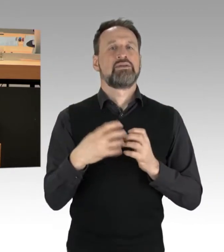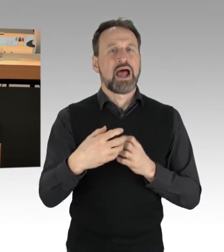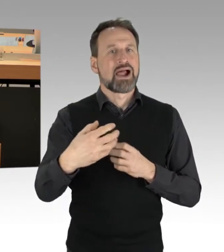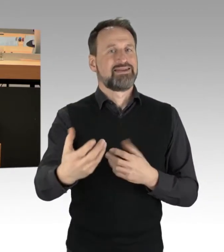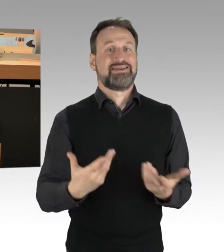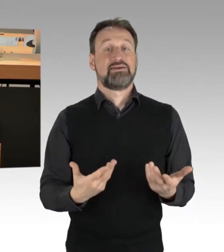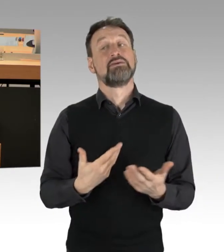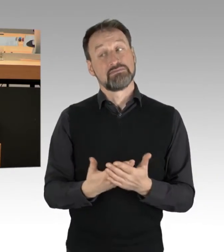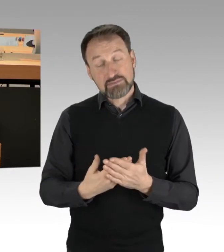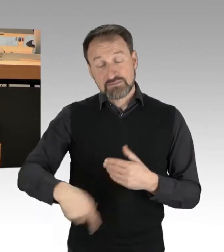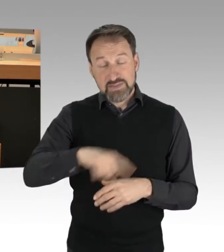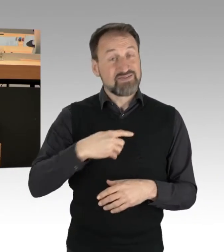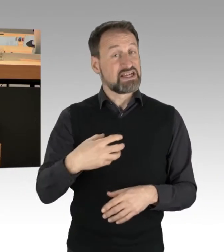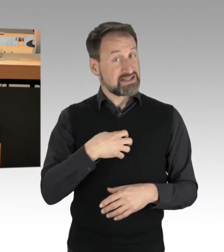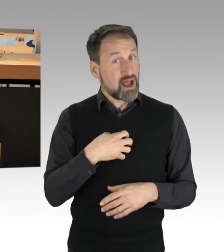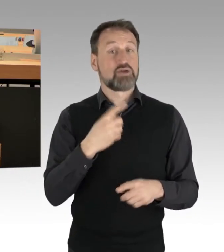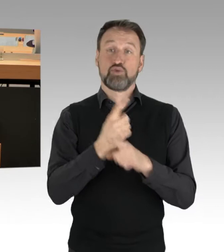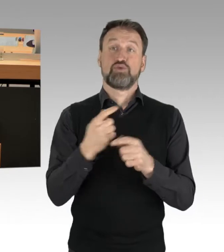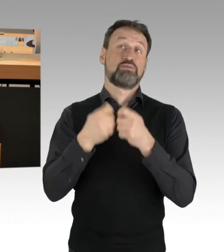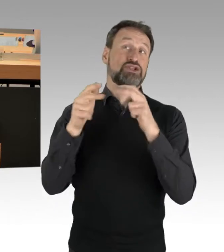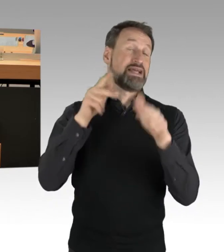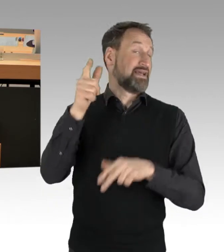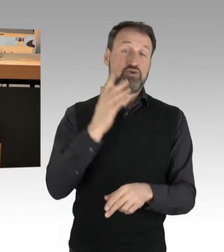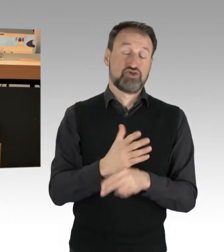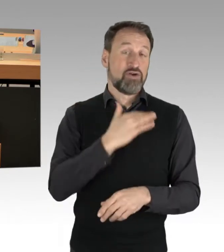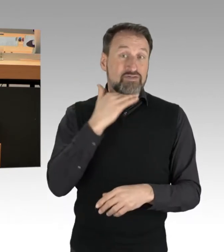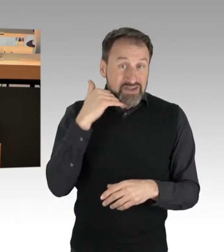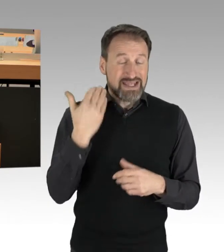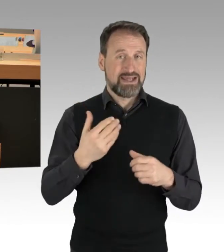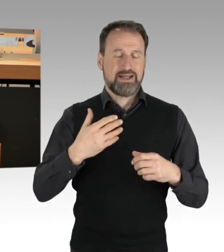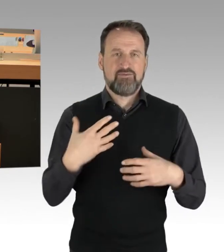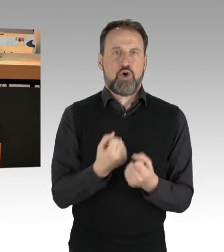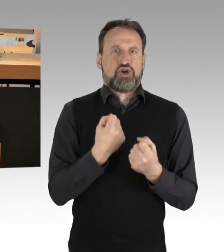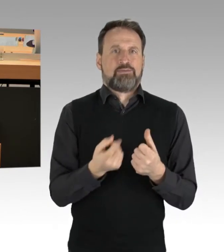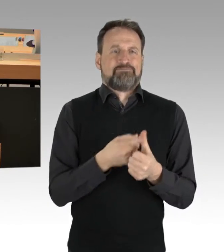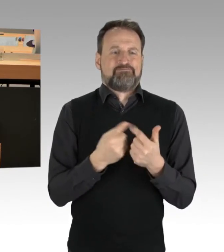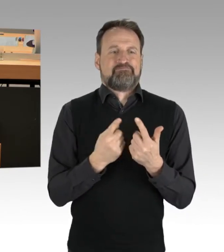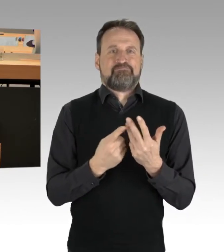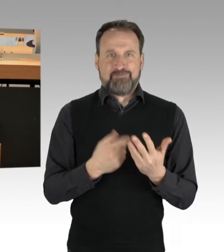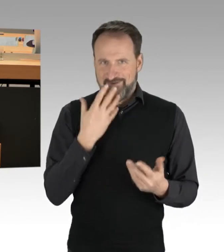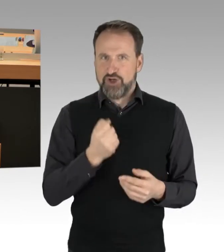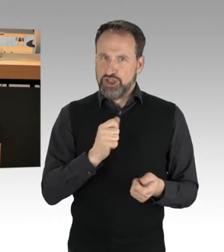aber auch die Bundesregierung vieles vorgenommen. Ich habe die Hoffnung, dass, wenn wir auf Dialog setzen, anstatt auf Monolog in der Sache,